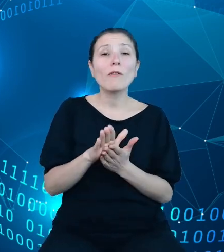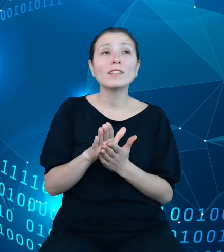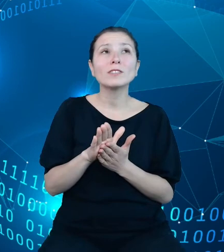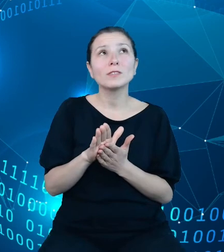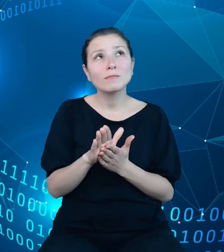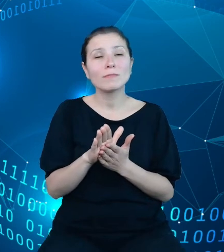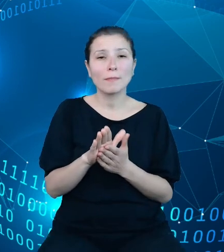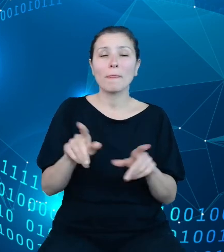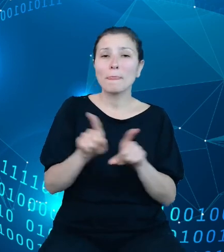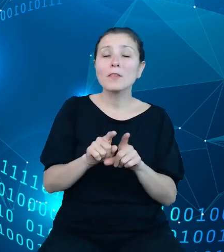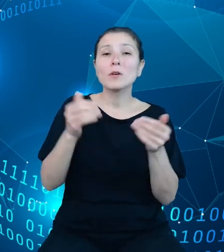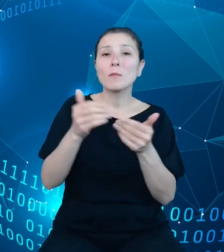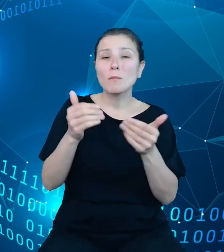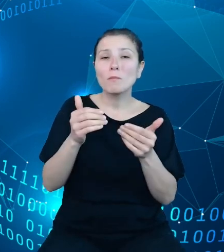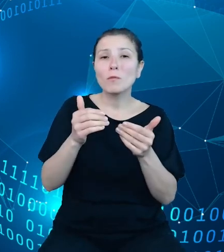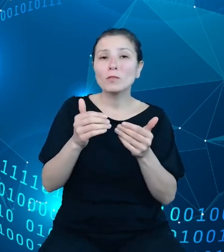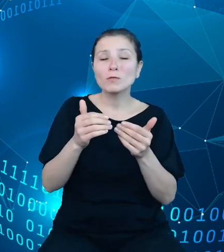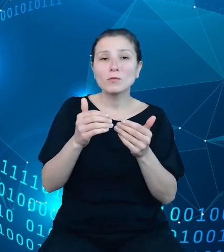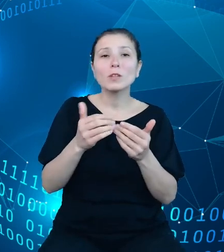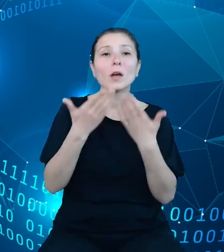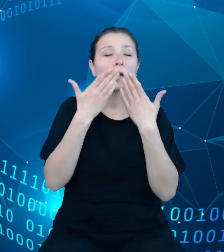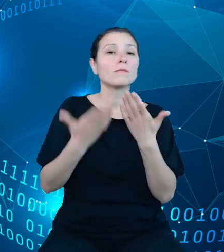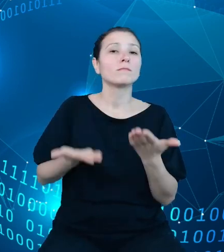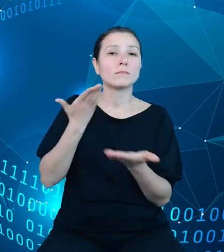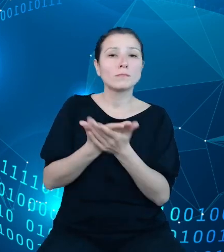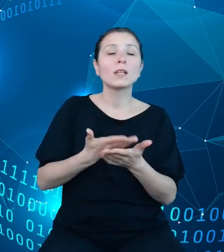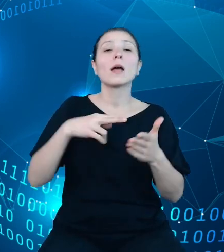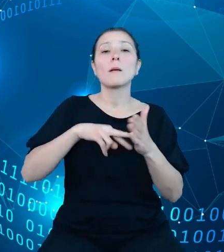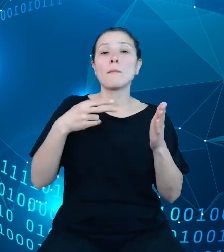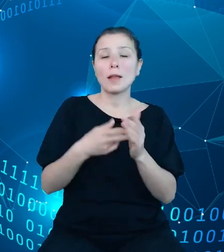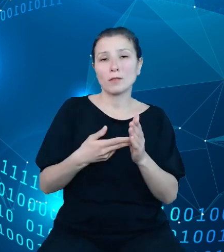składania planów finansowych w ramach jednostek pozabudżetowych, przykładowo